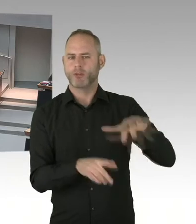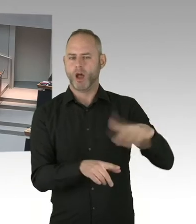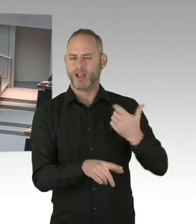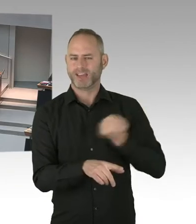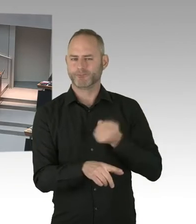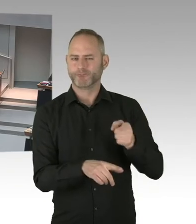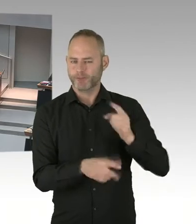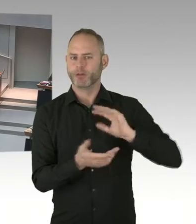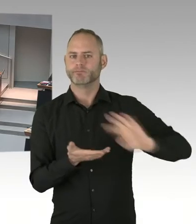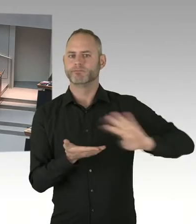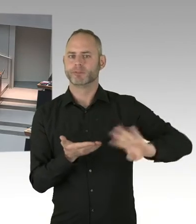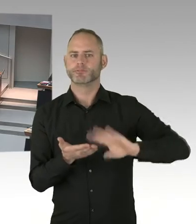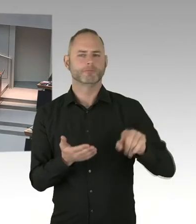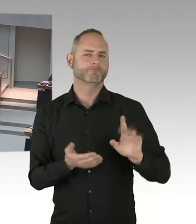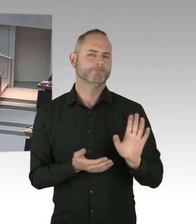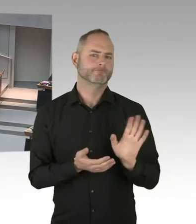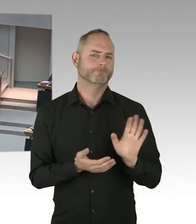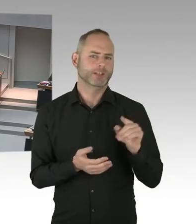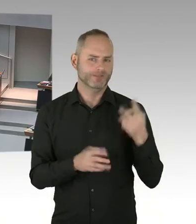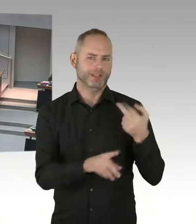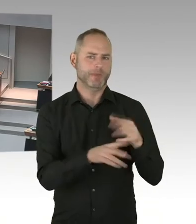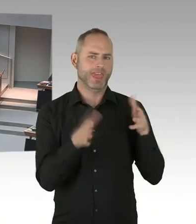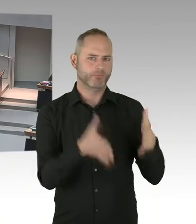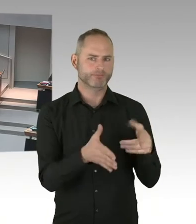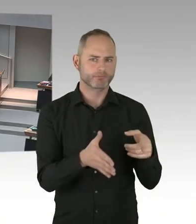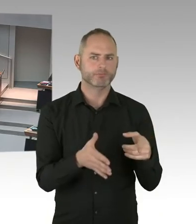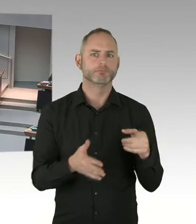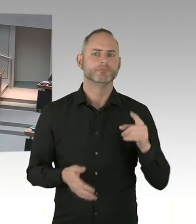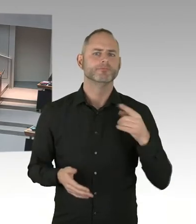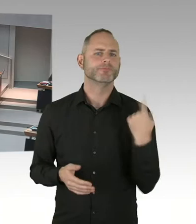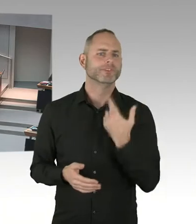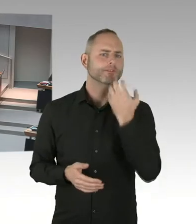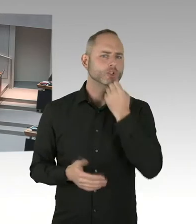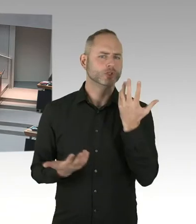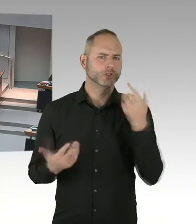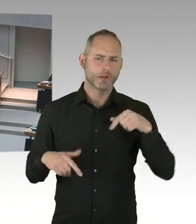(Sprecherwechsel) Ja, unbedingt. Auch das Land Berlin wird eine Kampagne auf den Weg bringen. Wir wollen das aber nicht alleine machen,